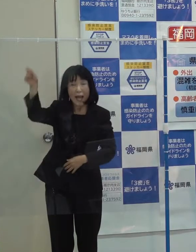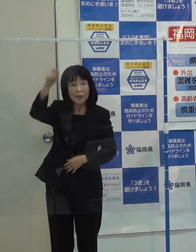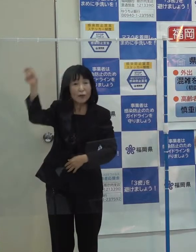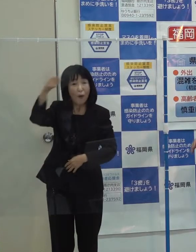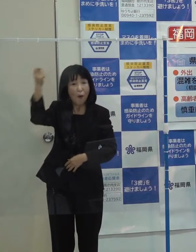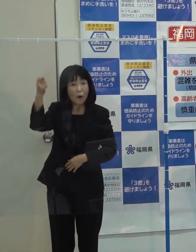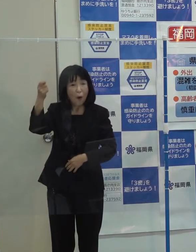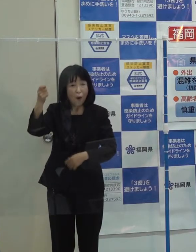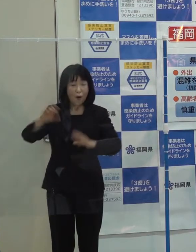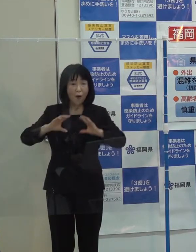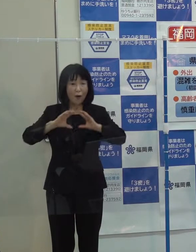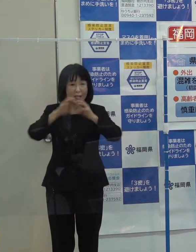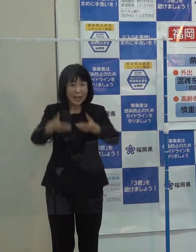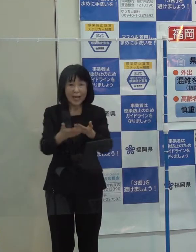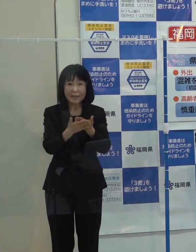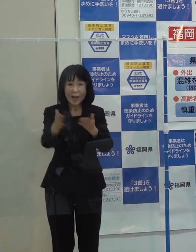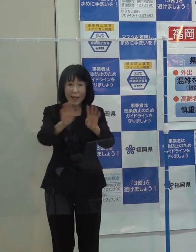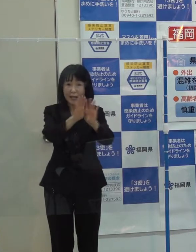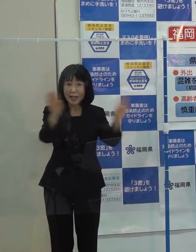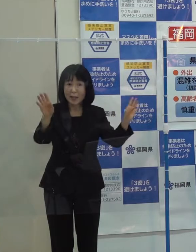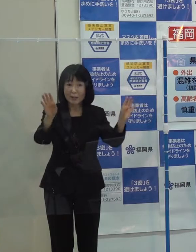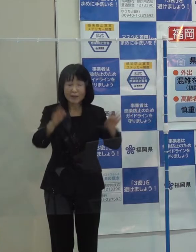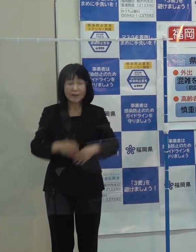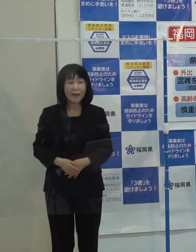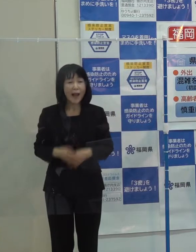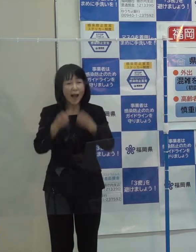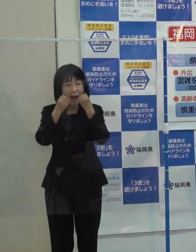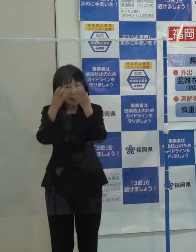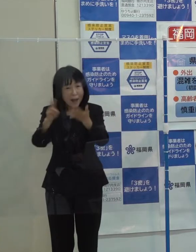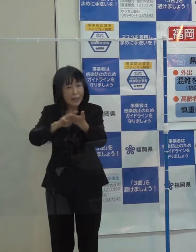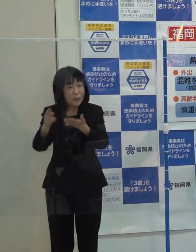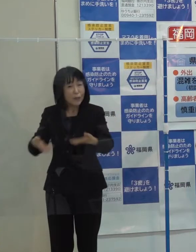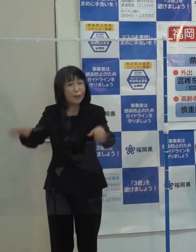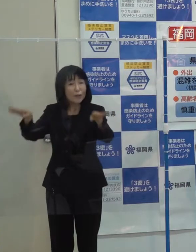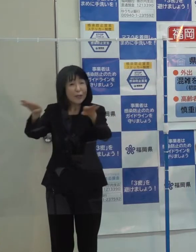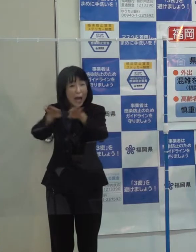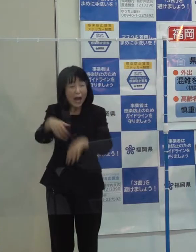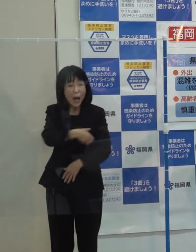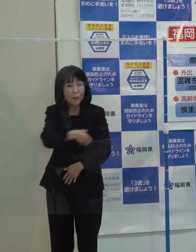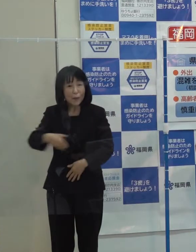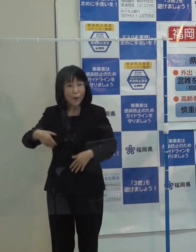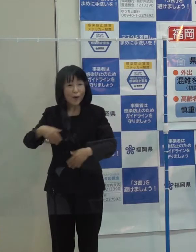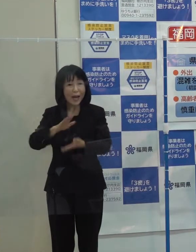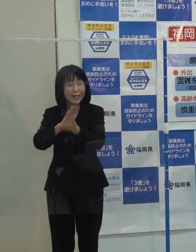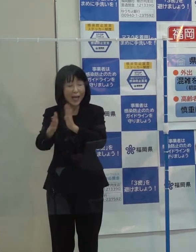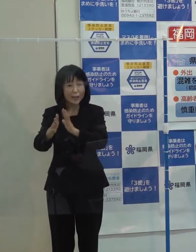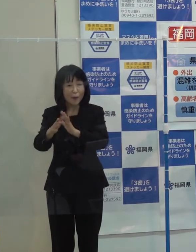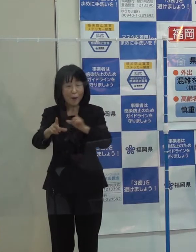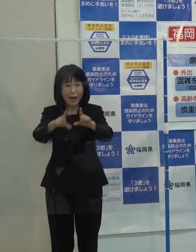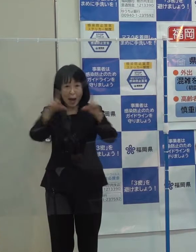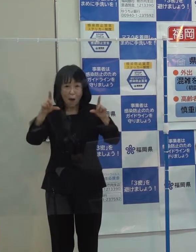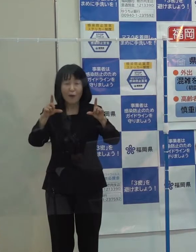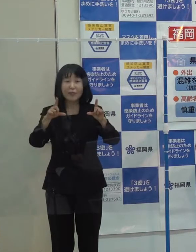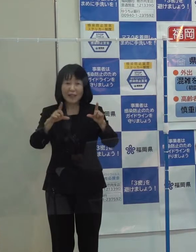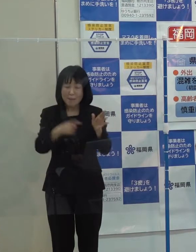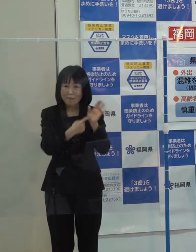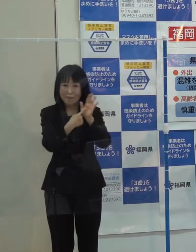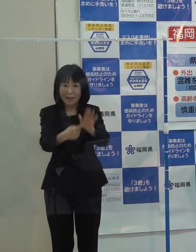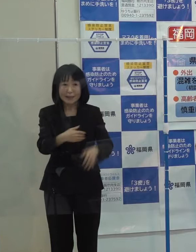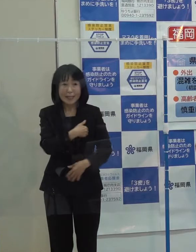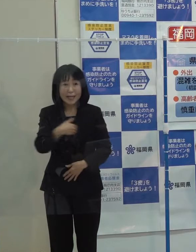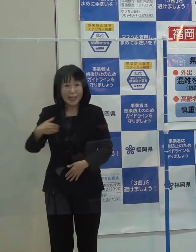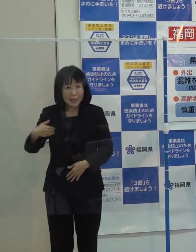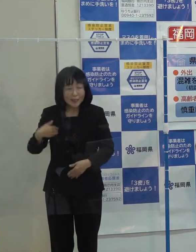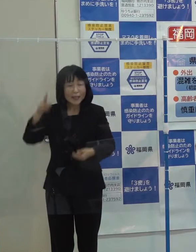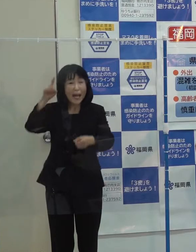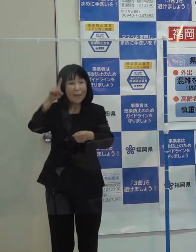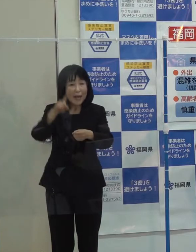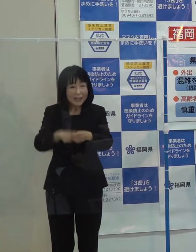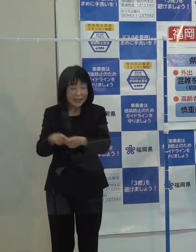新しい県立美術館が本県の新たな顔となって 国内外に誇れるすばらしい美術館となるよう その整備を進めていきます